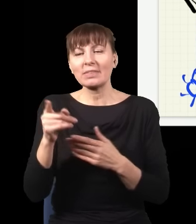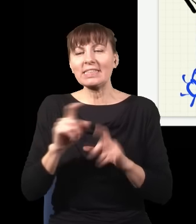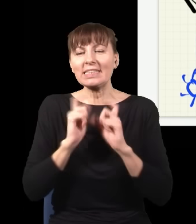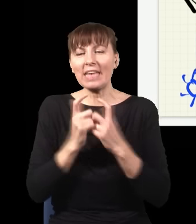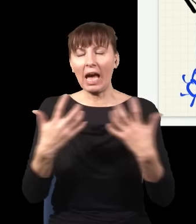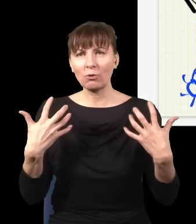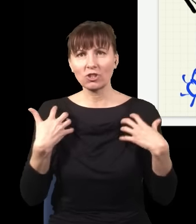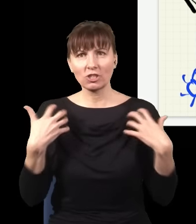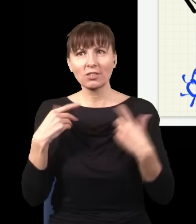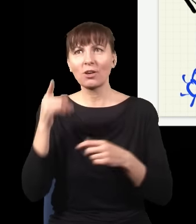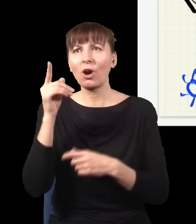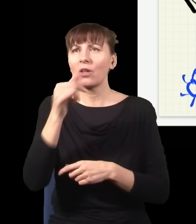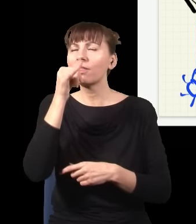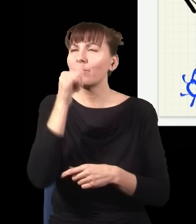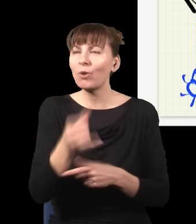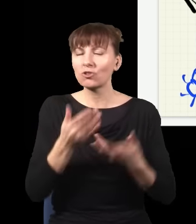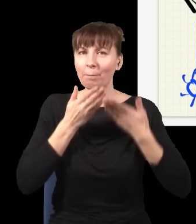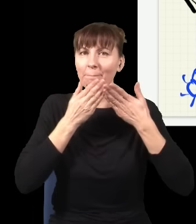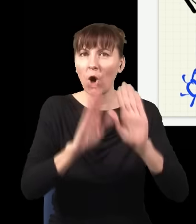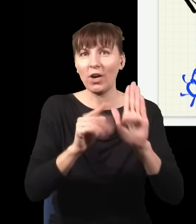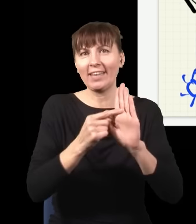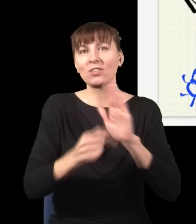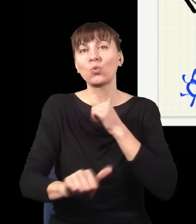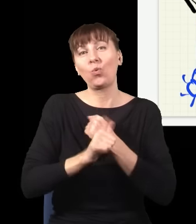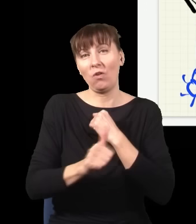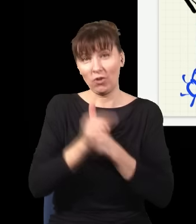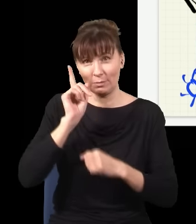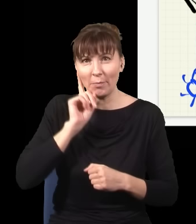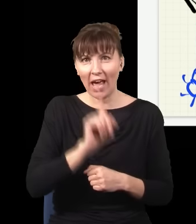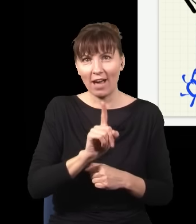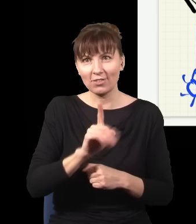nie był w stanie pokazać, że ta interpretacja jest prawdziwa, dlatego że ona była w pełni równoważna temu,